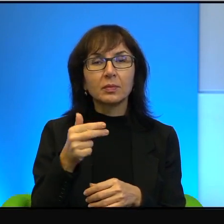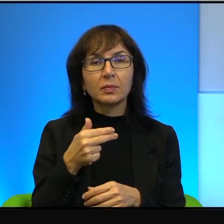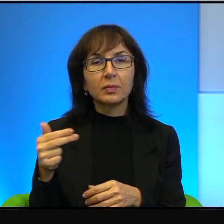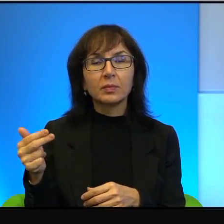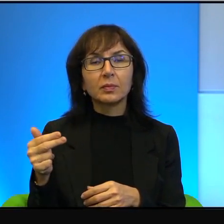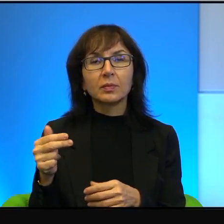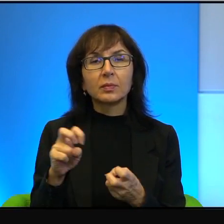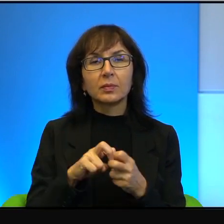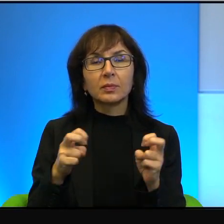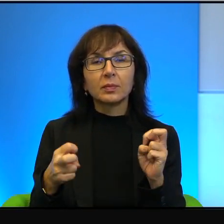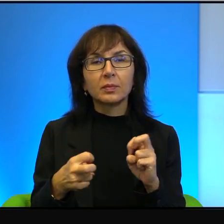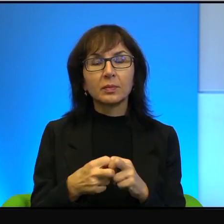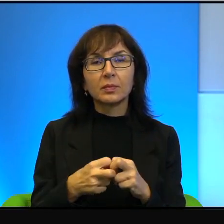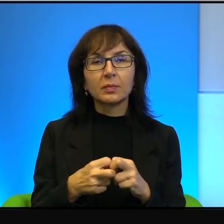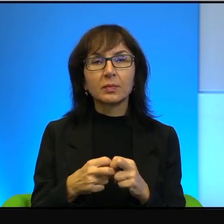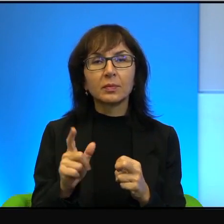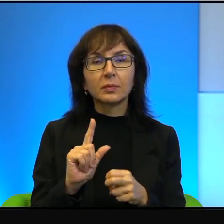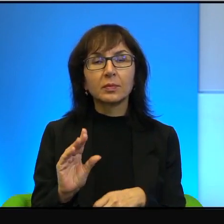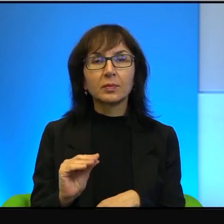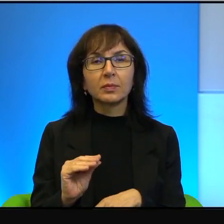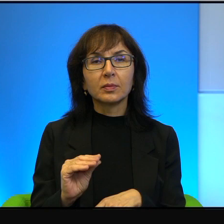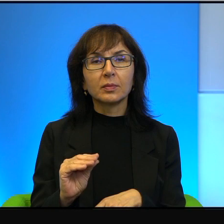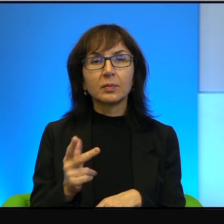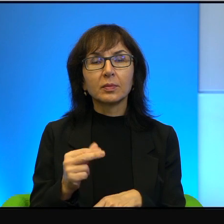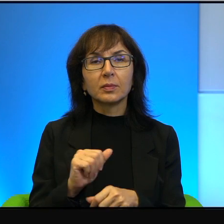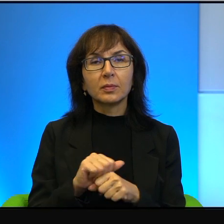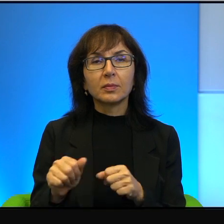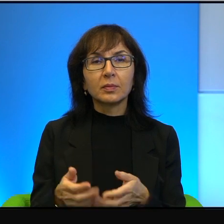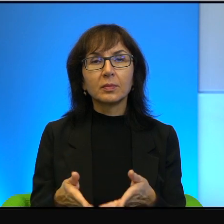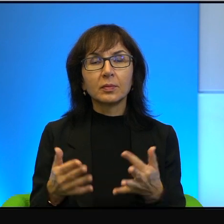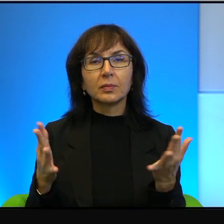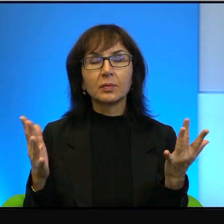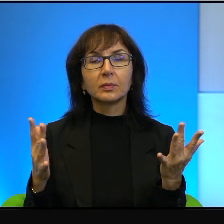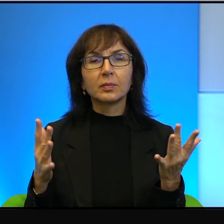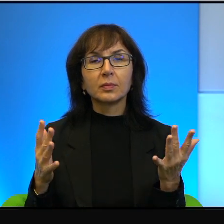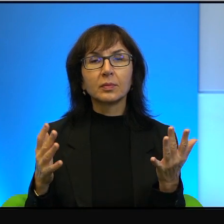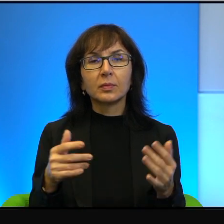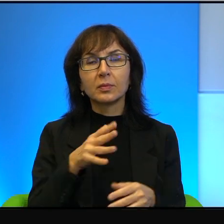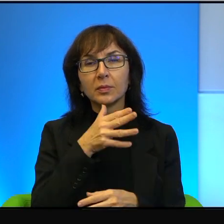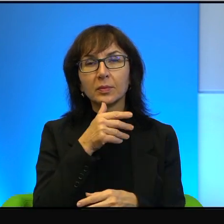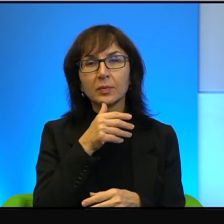Problem polega na tym, że to nie jest dla wielu izraelczyków obcy język.